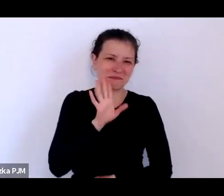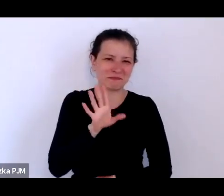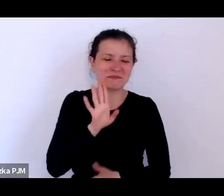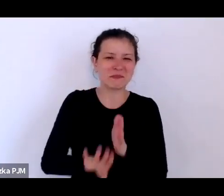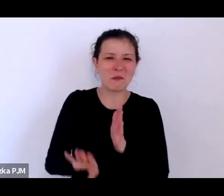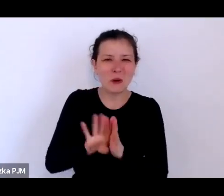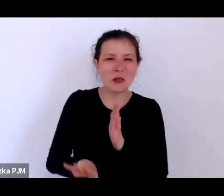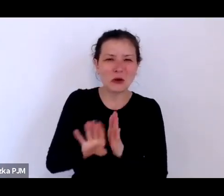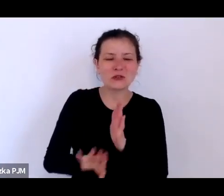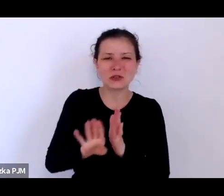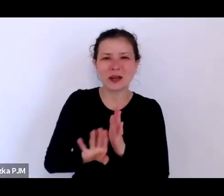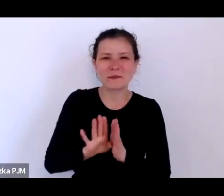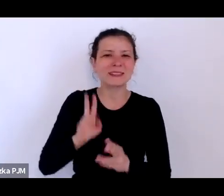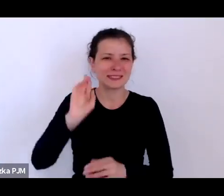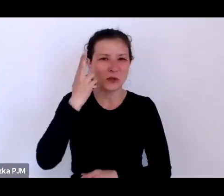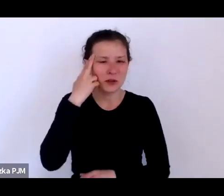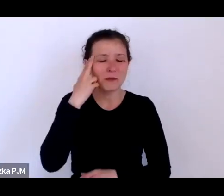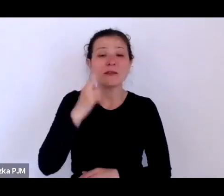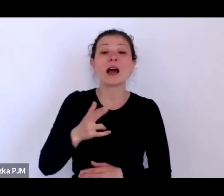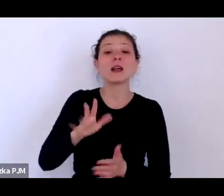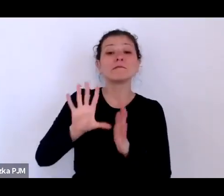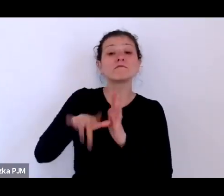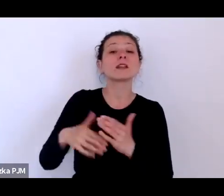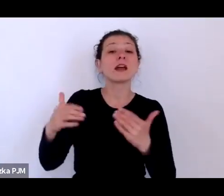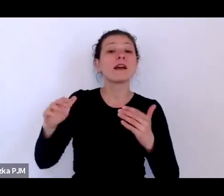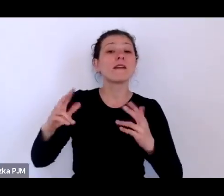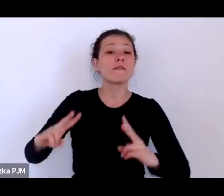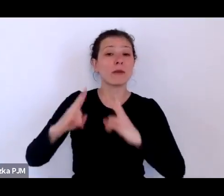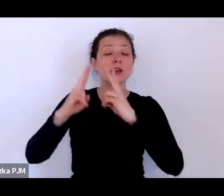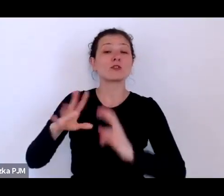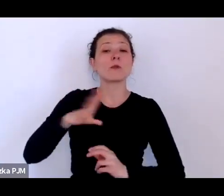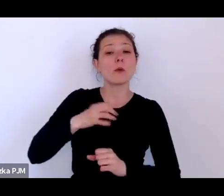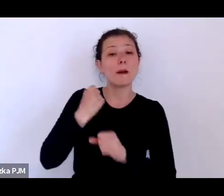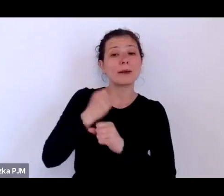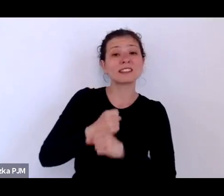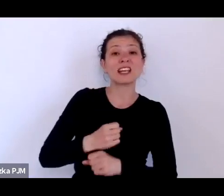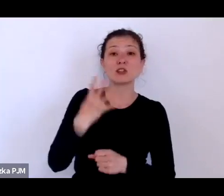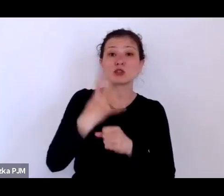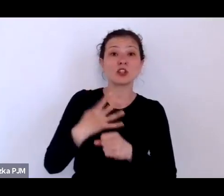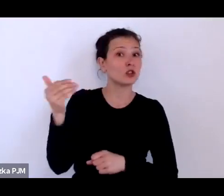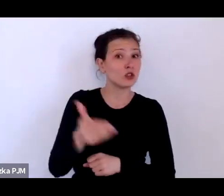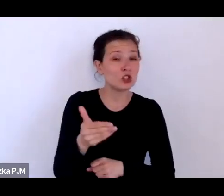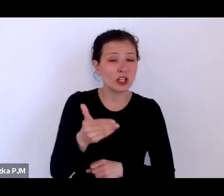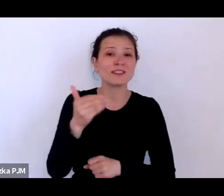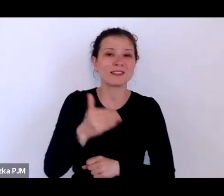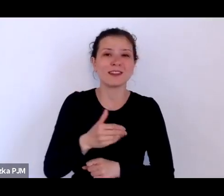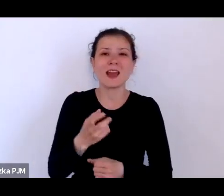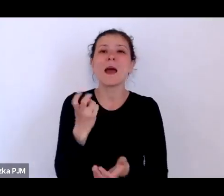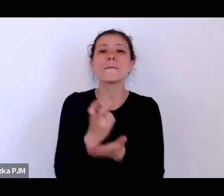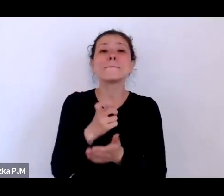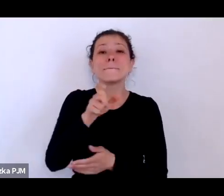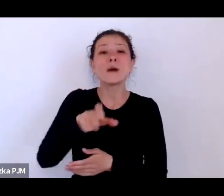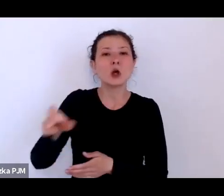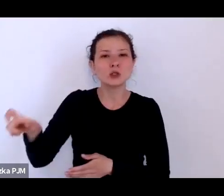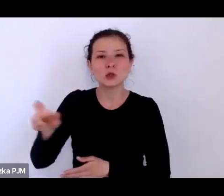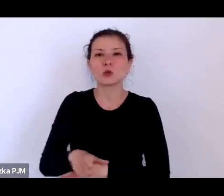ale w Paryżu pracowało 40 tysięcy prostytutek przy czym Paryż był czterokrotnie większym miastem niż Warszawa.